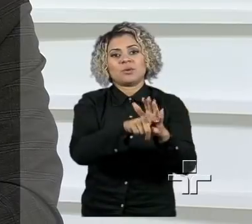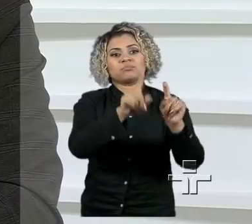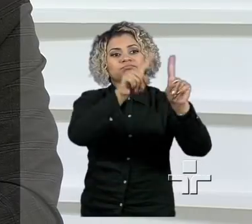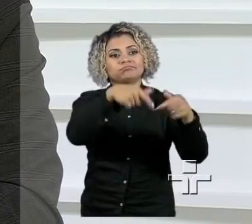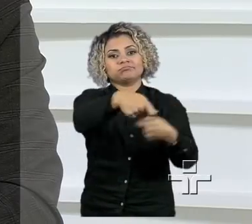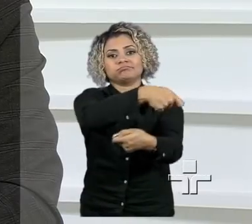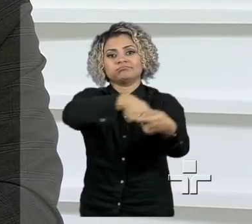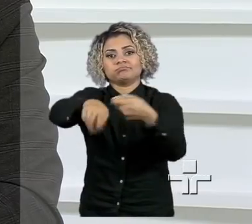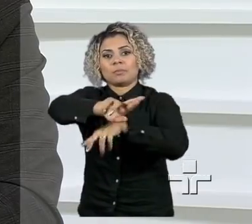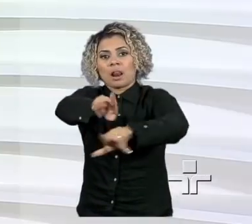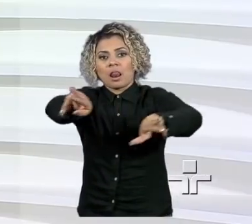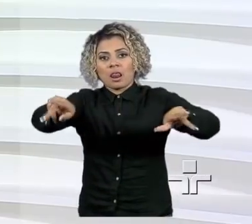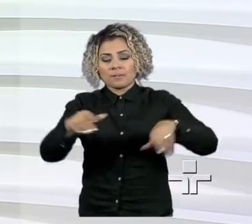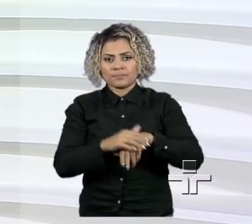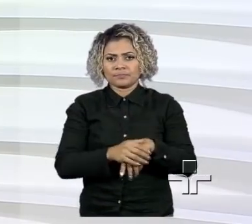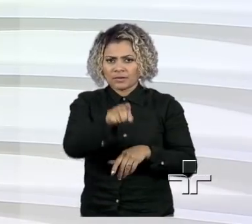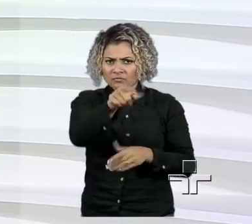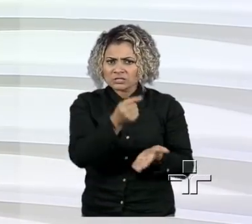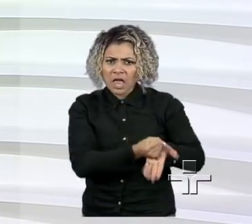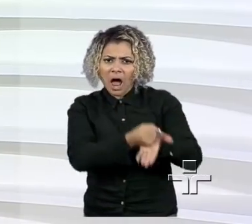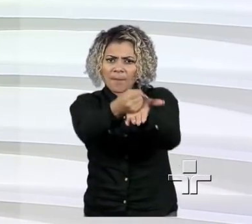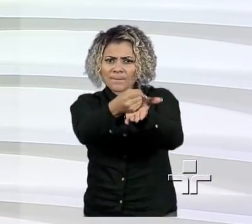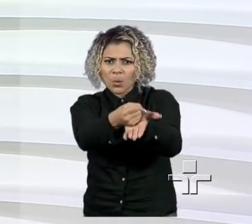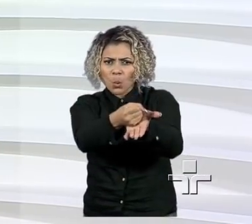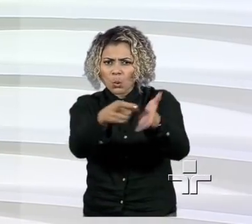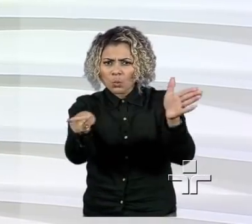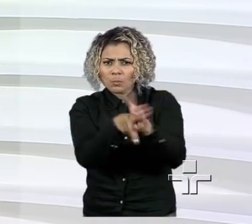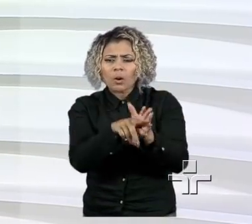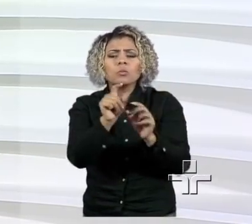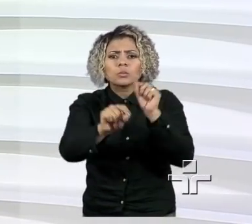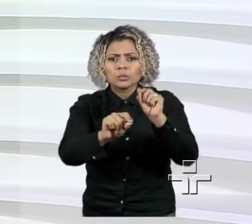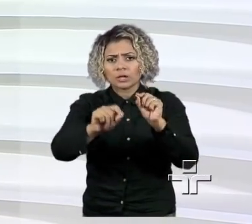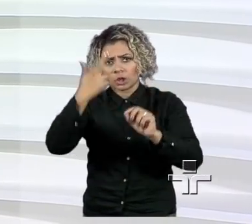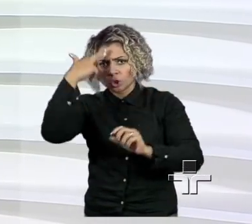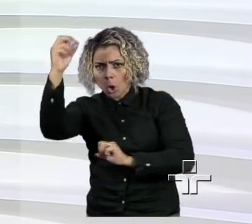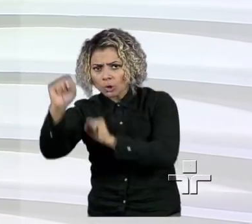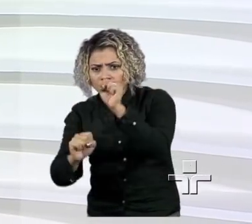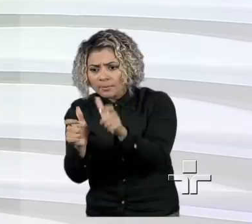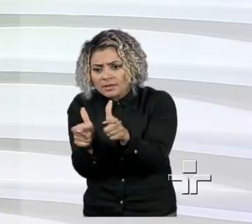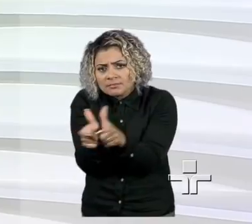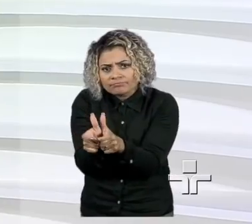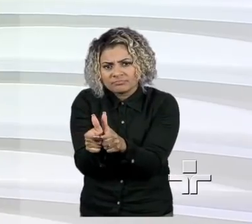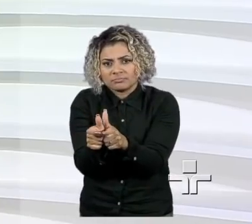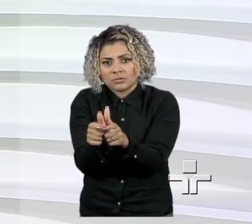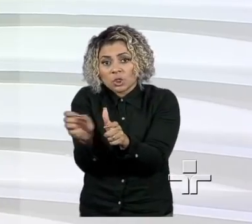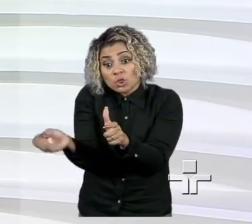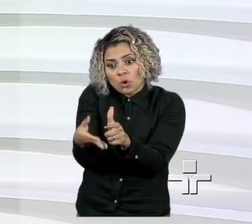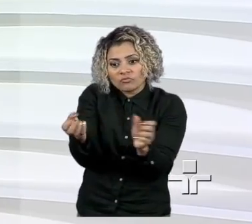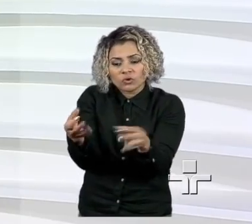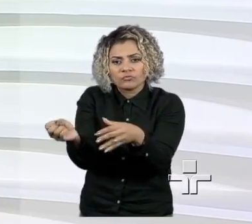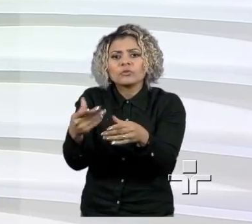Que tipo de apoio que você acha que o empreendedor que está começando mais precisa?